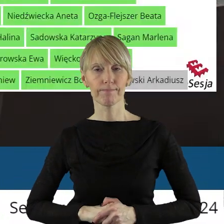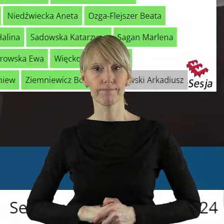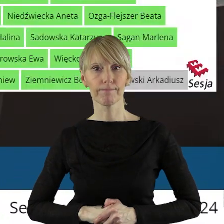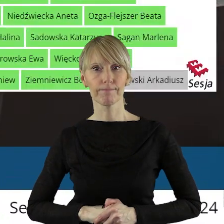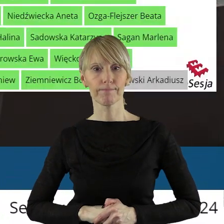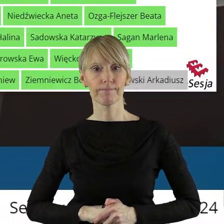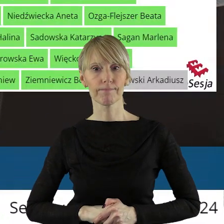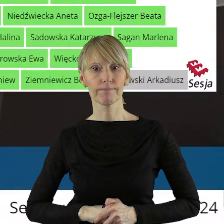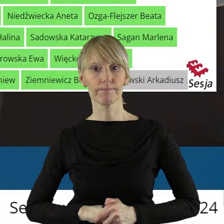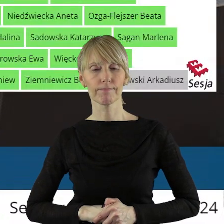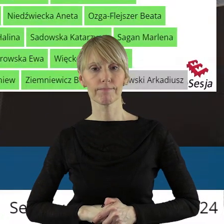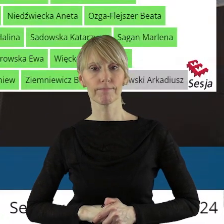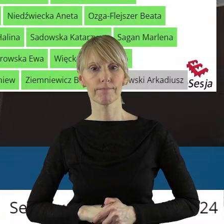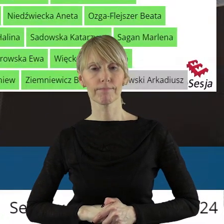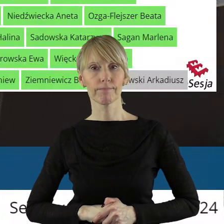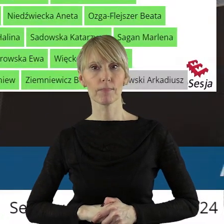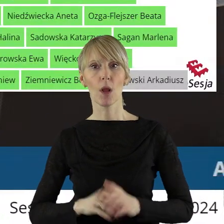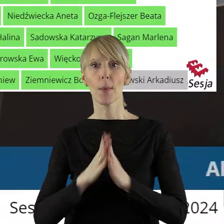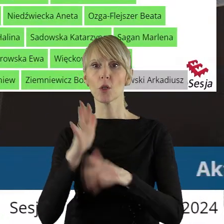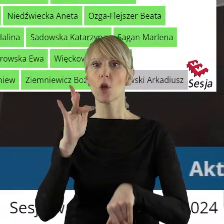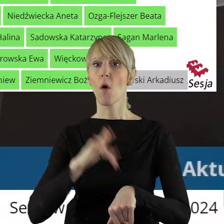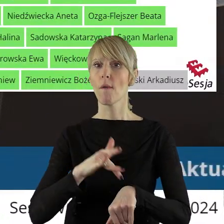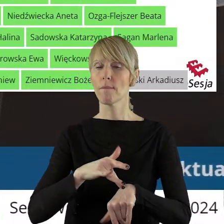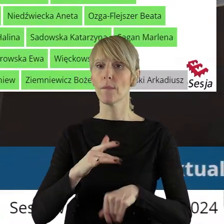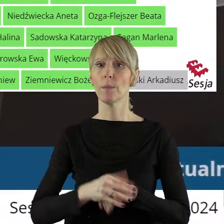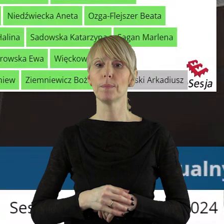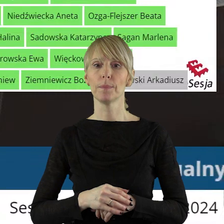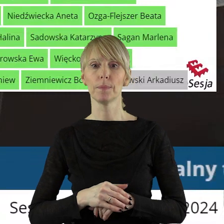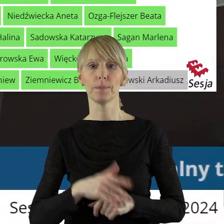Dziękuję bardzo. Panie dyrektorze, proszę o wyniki. Za uchwałą